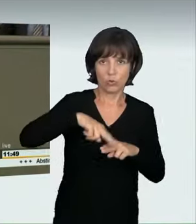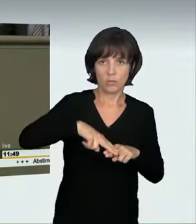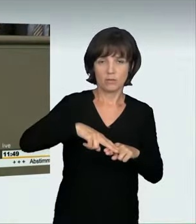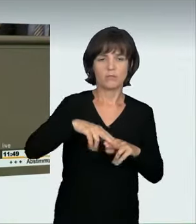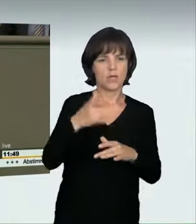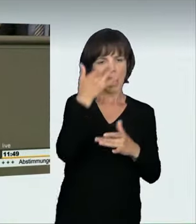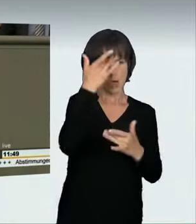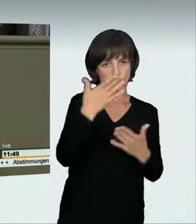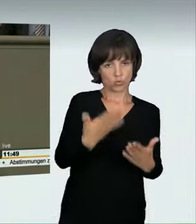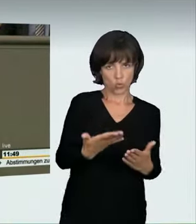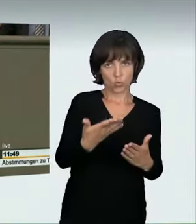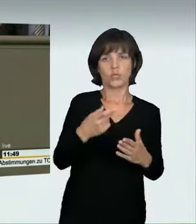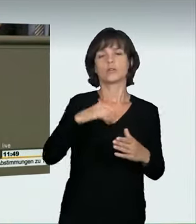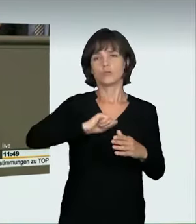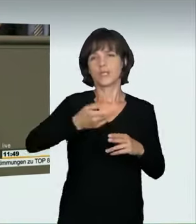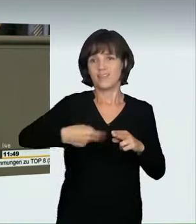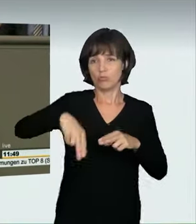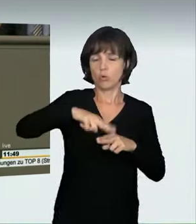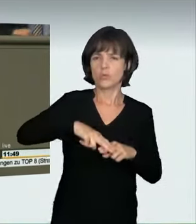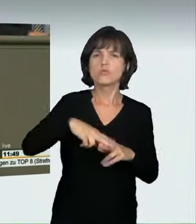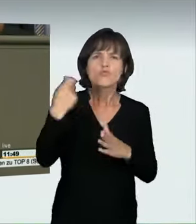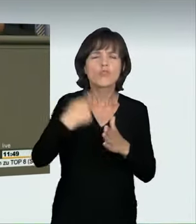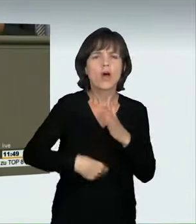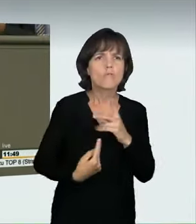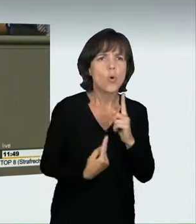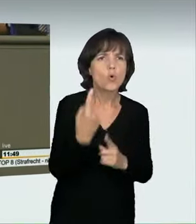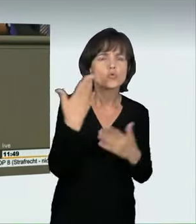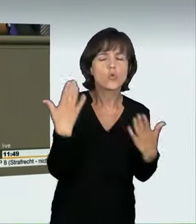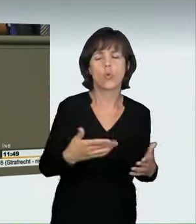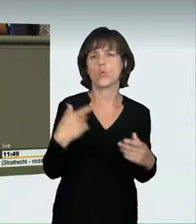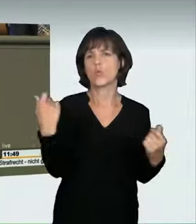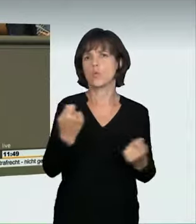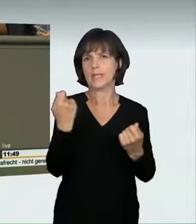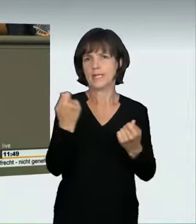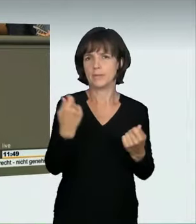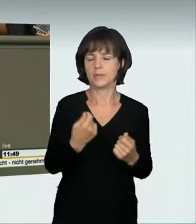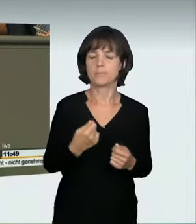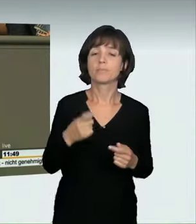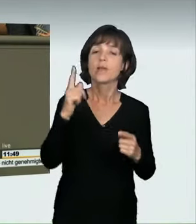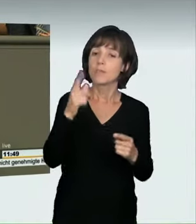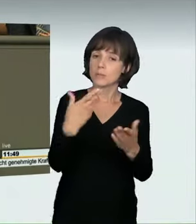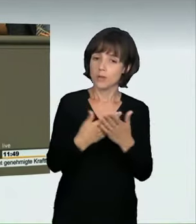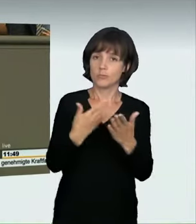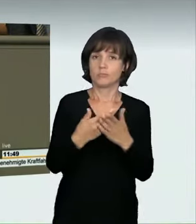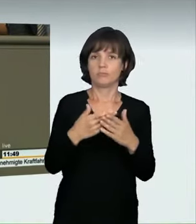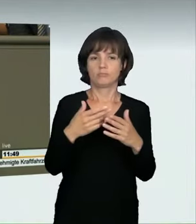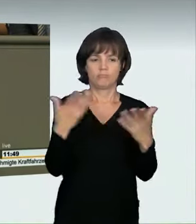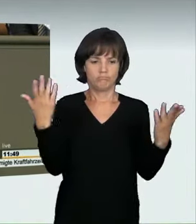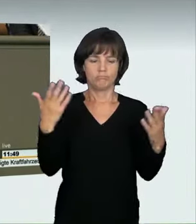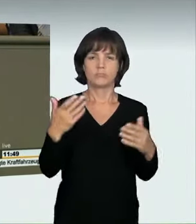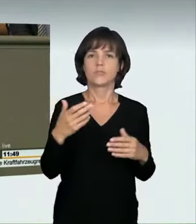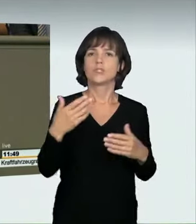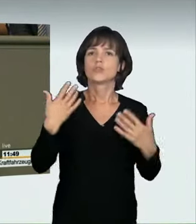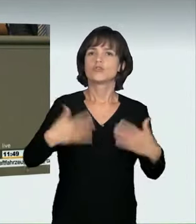mit doppelter Geschwindigkeit fährt, doch nicht genauso hoch bestrafen